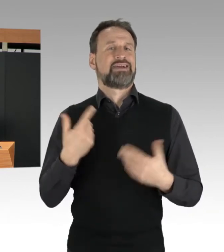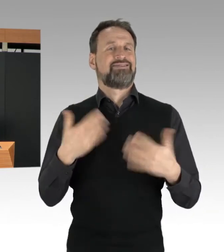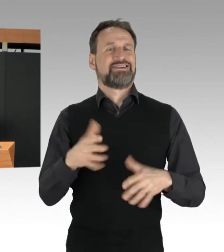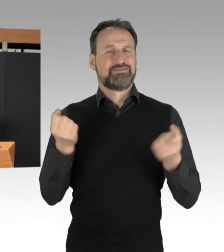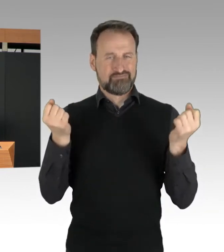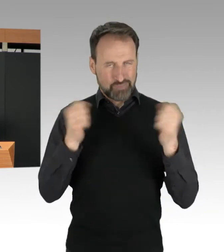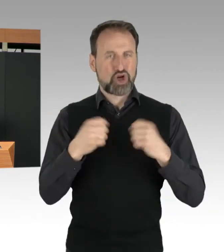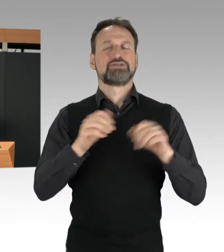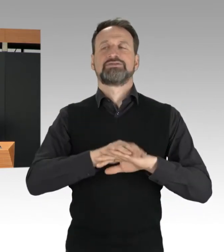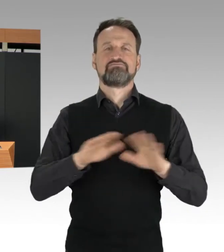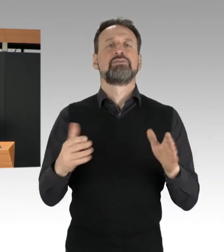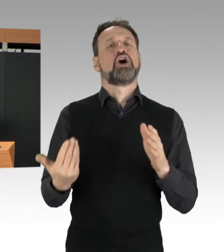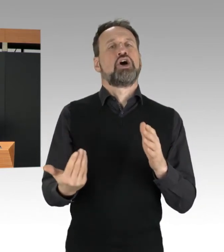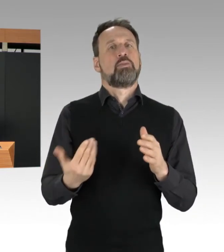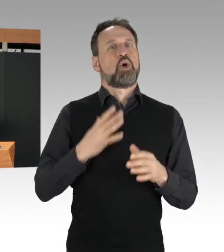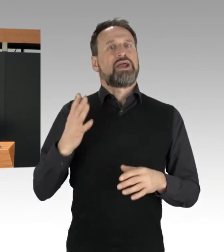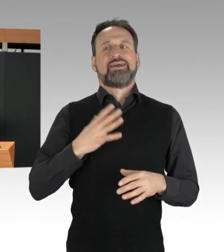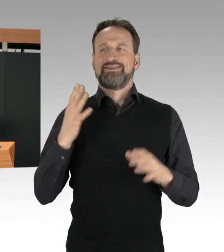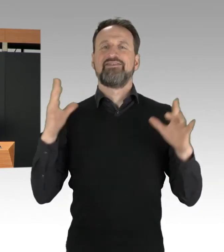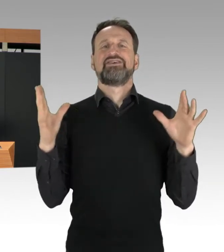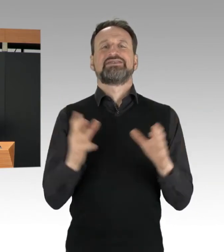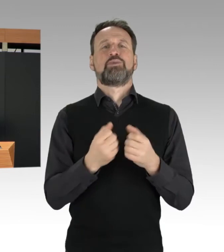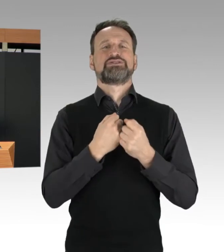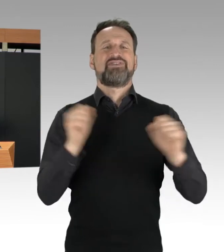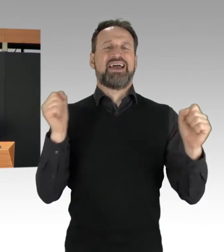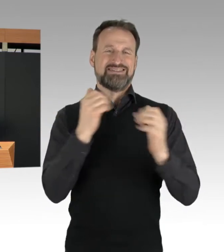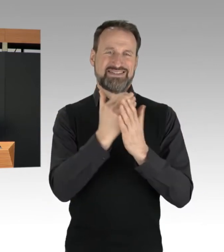beschlossen hat. Sitzblockaden können auch grundsätzlich